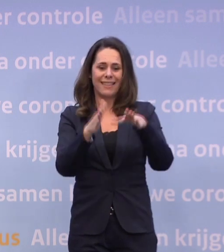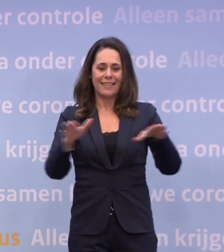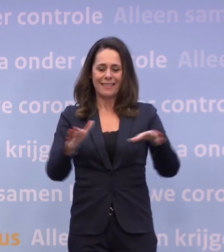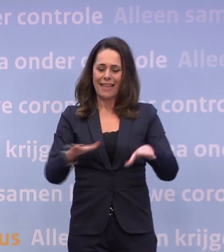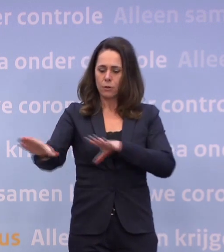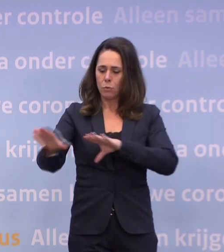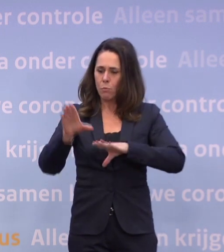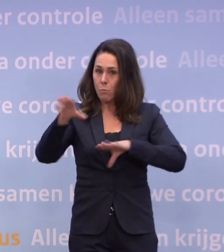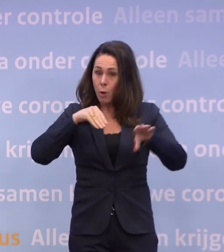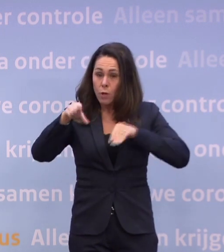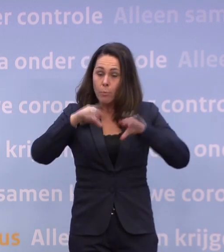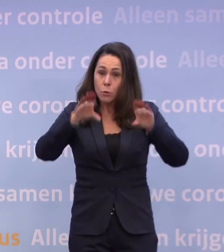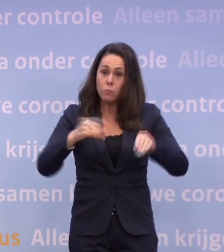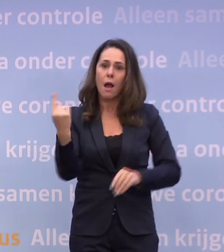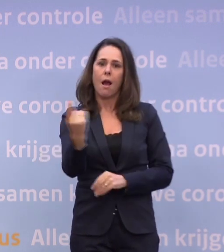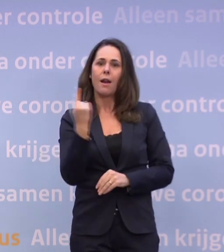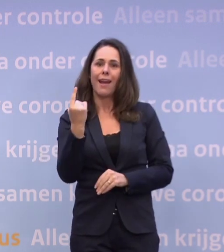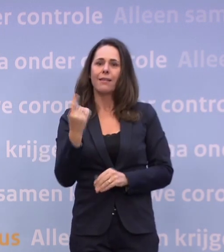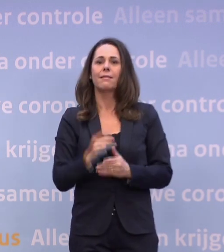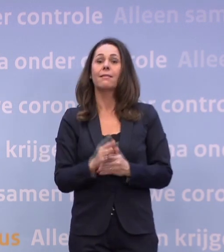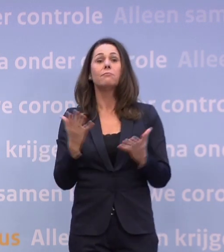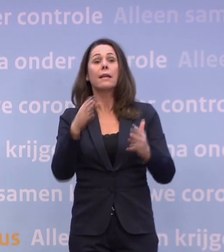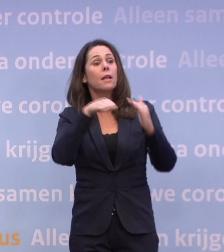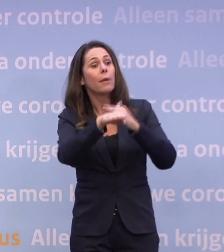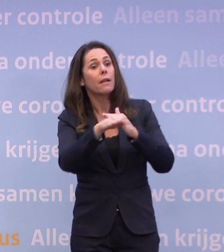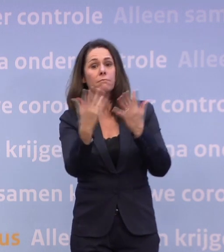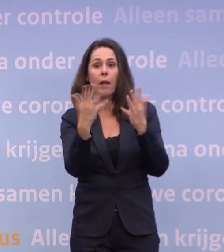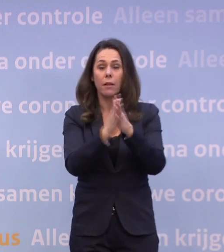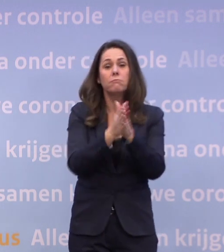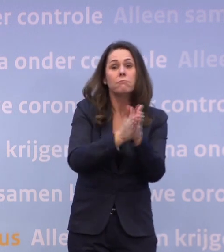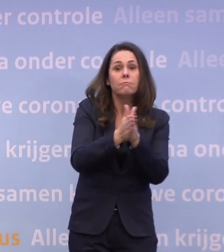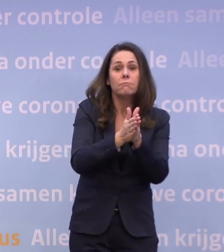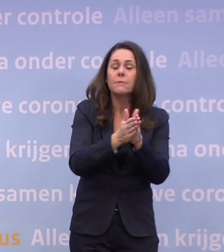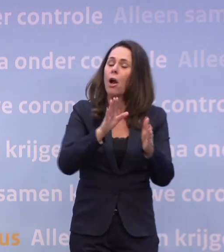En natuurlijk: was je handen stuk als je ergens binnenkomt... ...ook bij familie en vrienden.